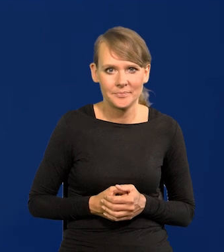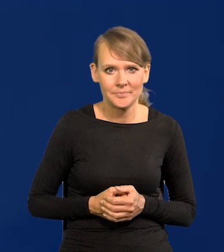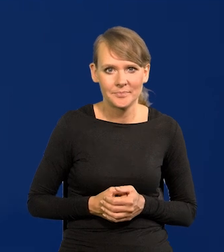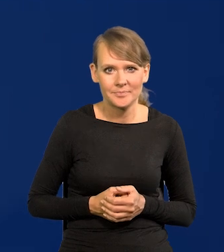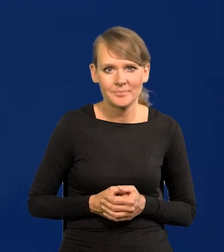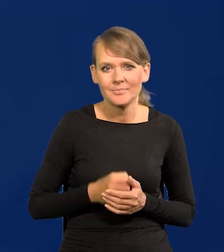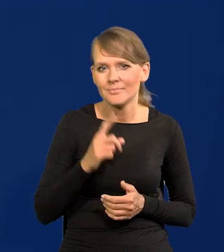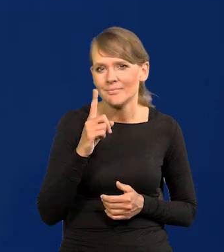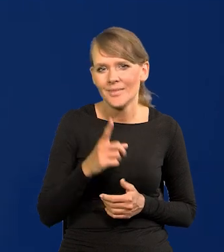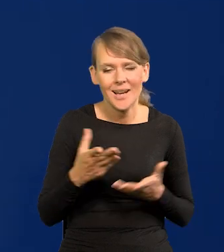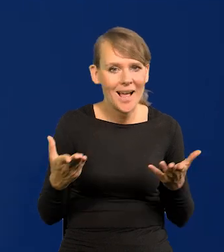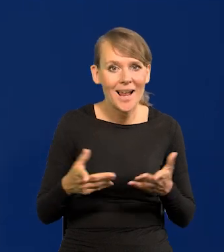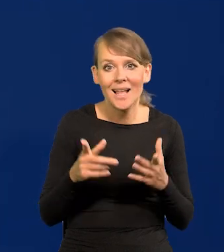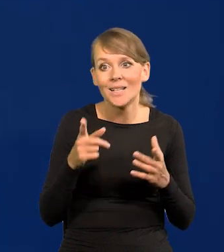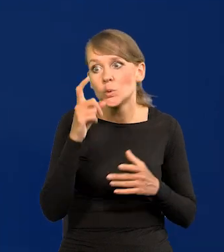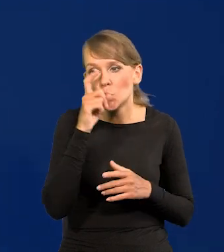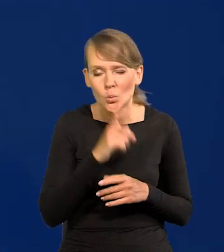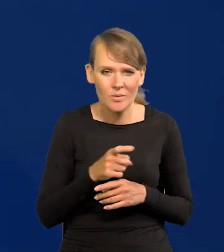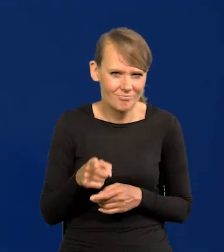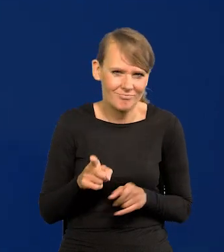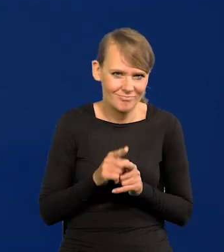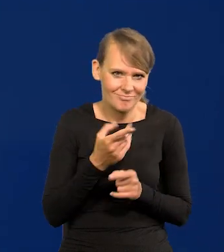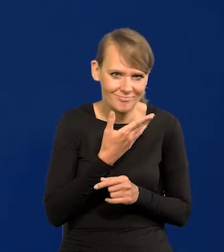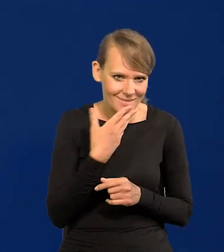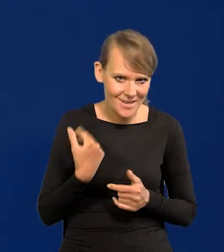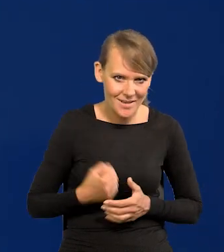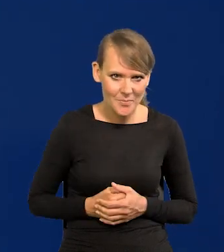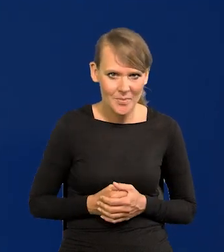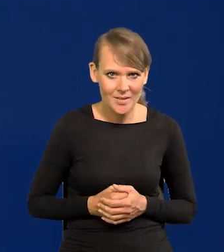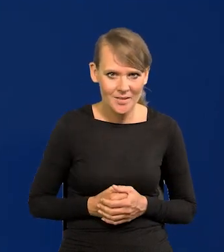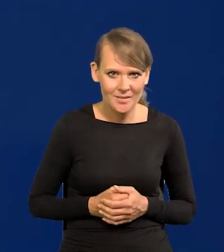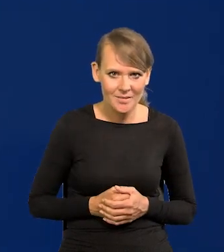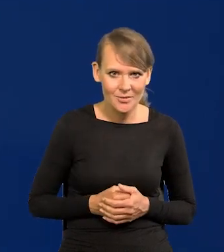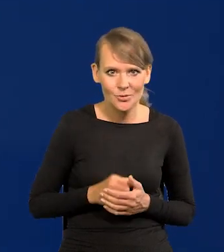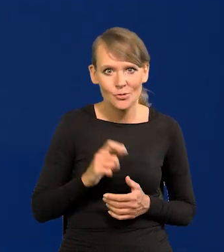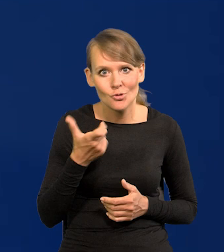Ale nic złego też nie ma w naszej inflacji jakiegoś szczególnego.